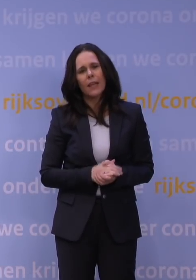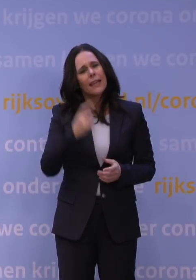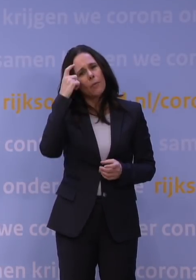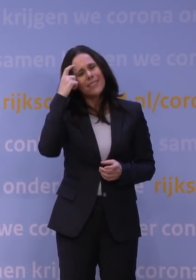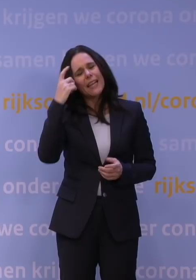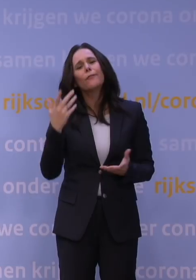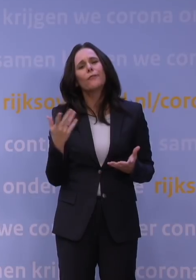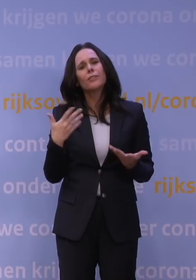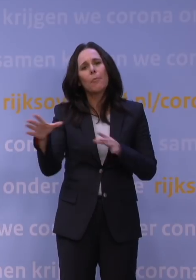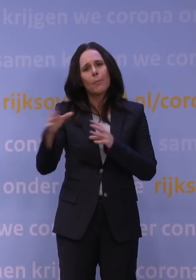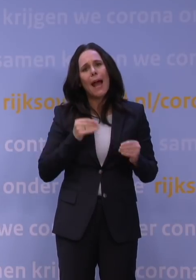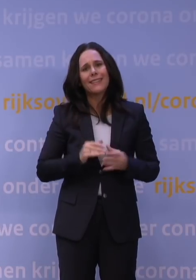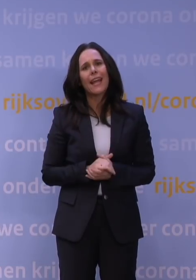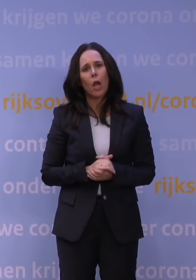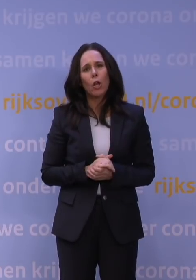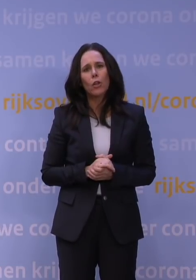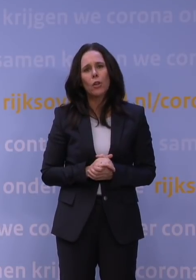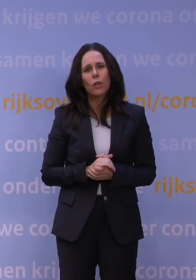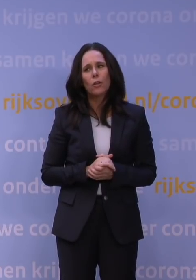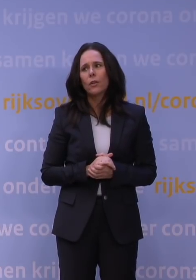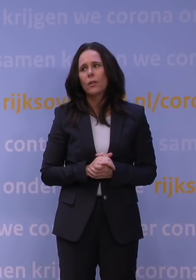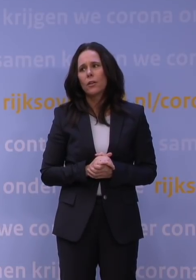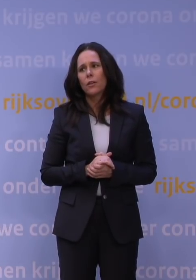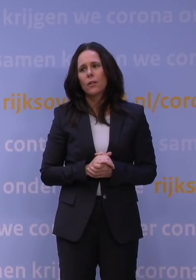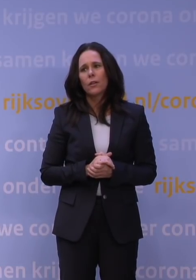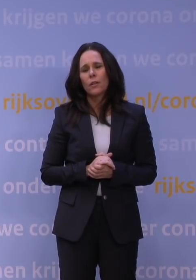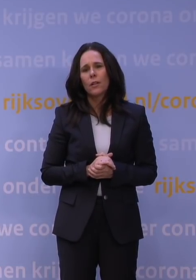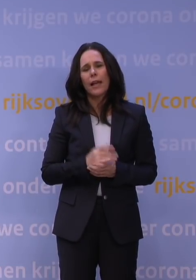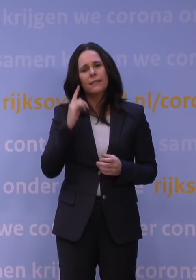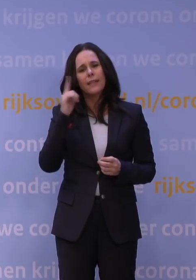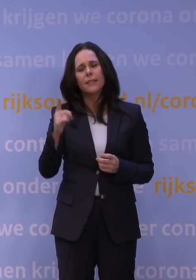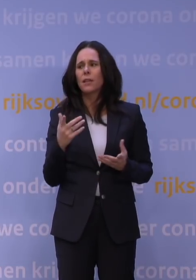en u bent de horde wat voor, dat wij dan als journalisten massaal zeggen: Is dat niet wat voorbarig?